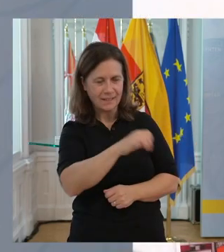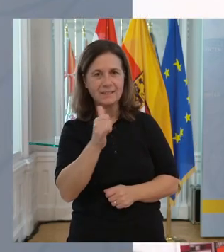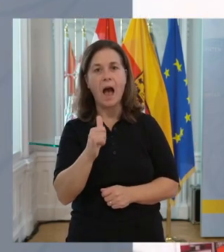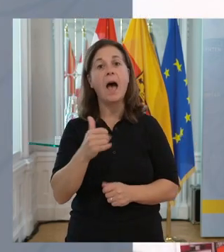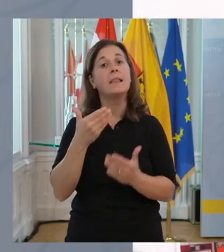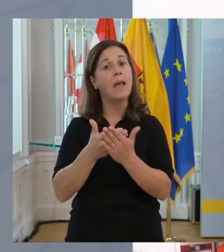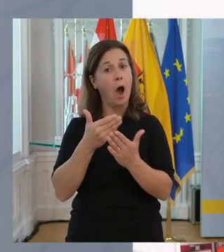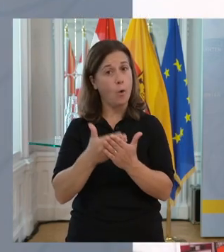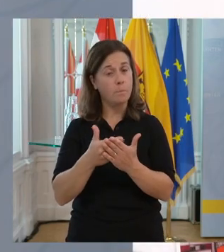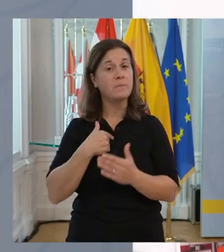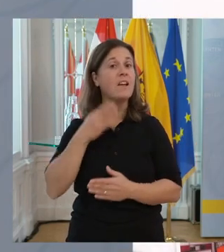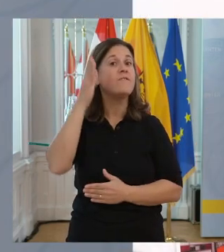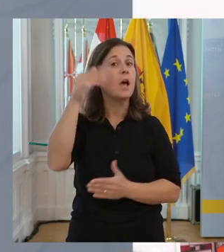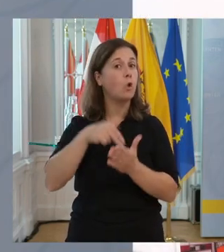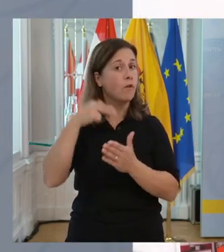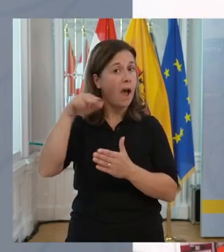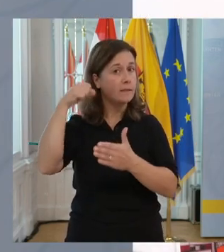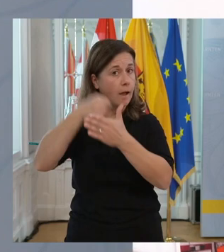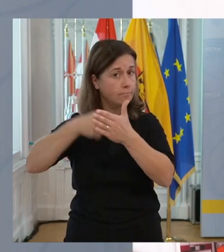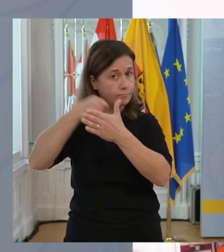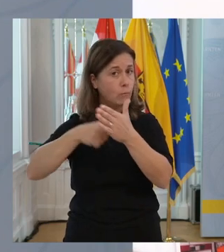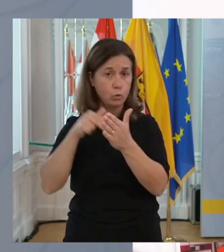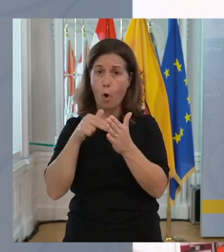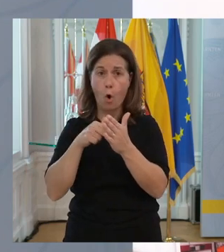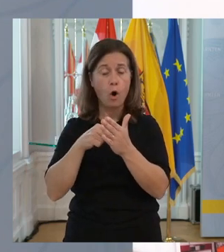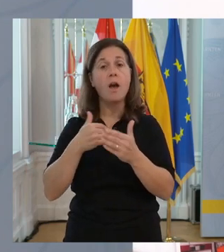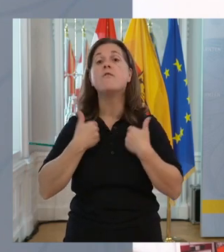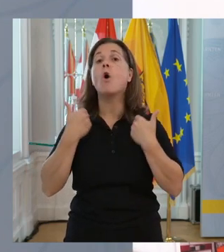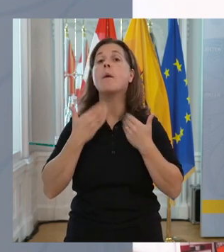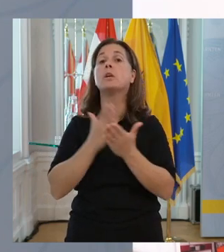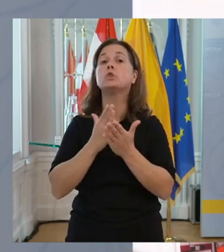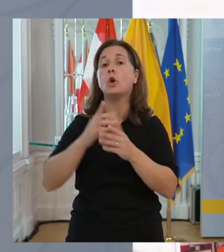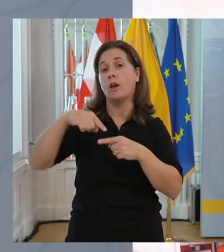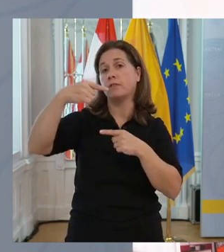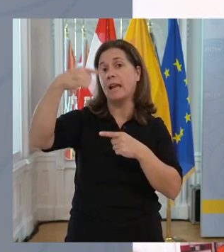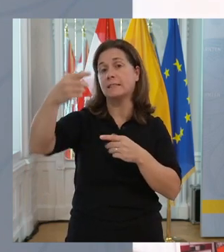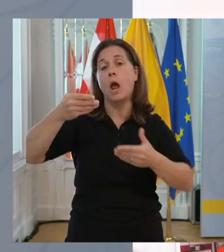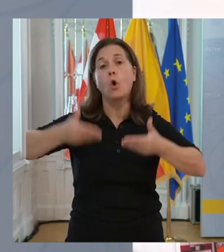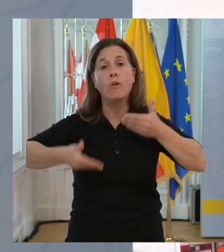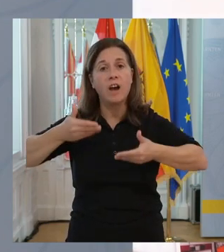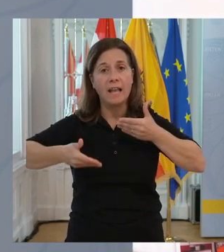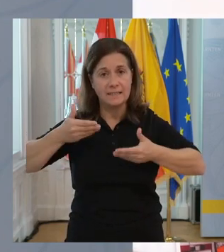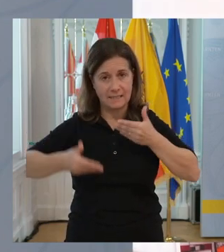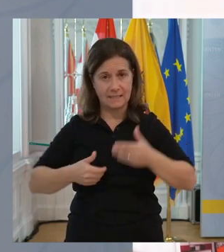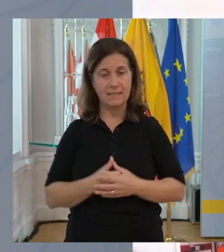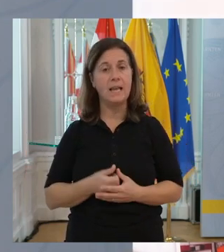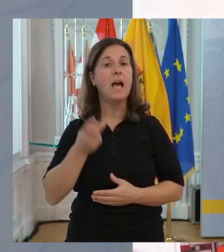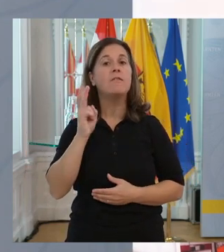Und in diesem Sinne werden wir natürlich weitermachen. Und wir freuen uns schon auf die nächste Konferenz,